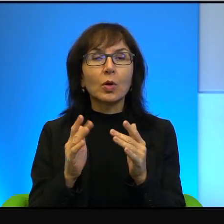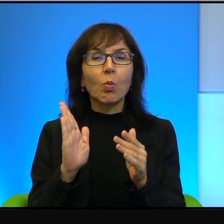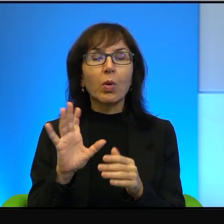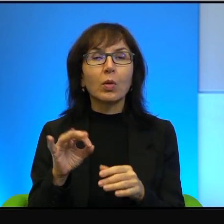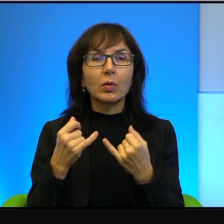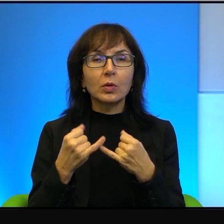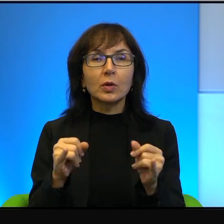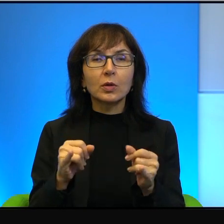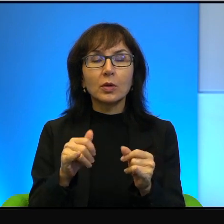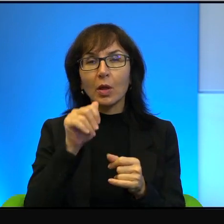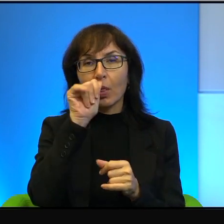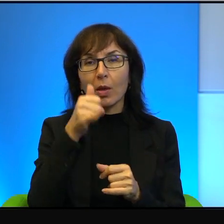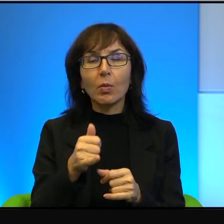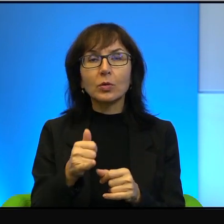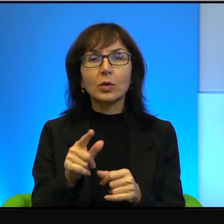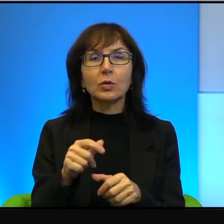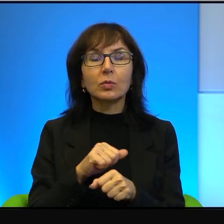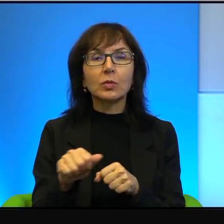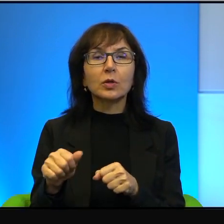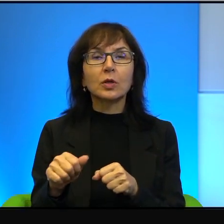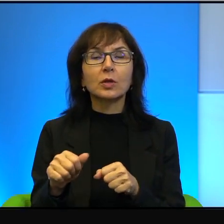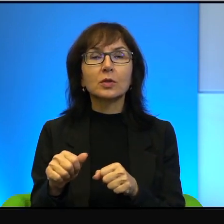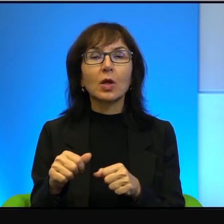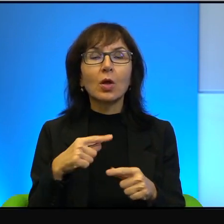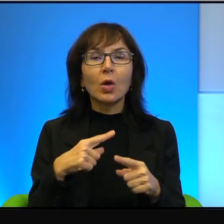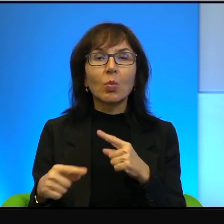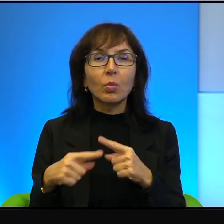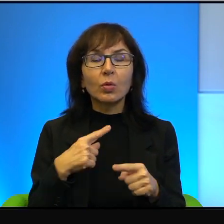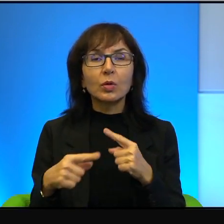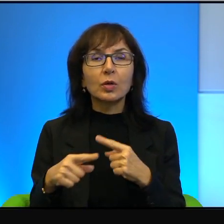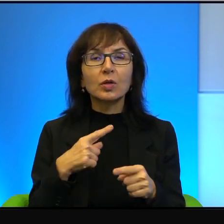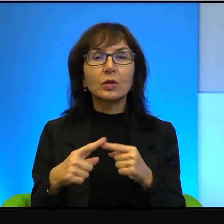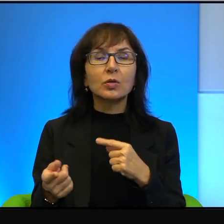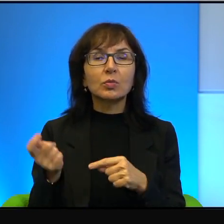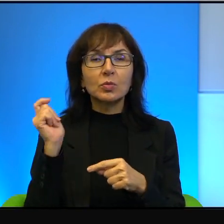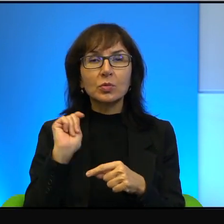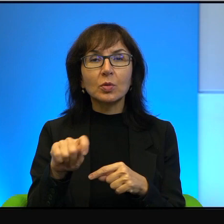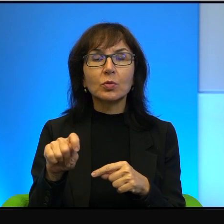Jest to krótkowzroczne politycznie i zabójcze moralnie.